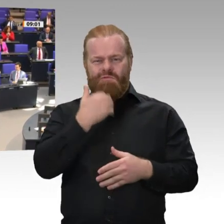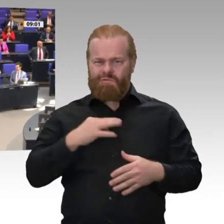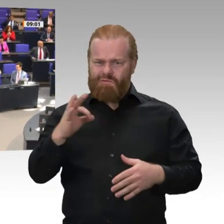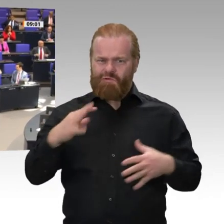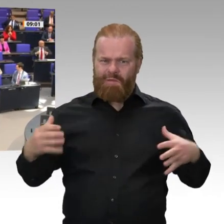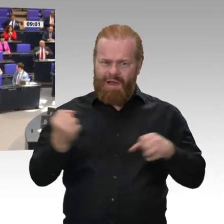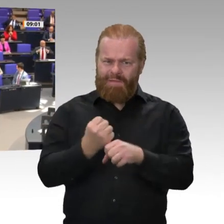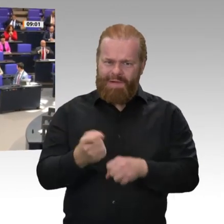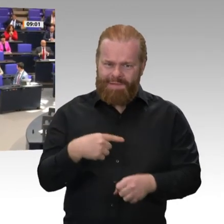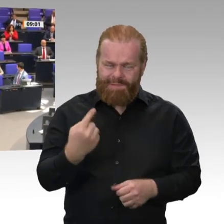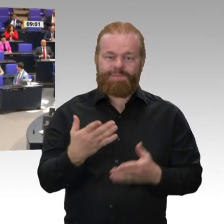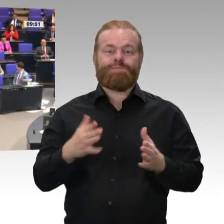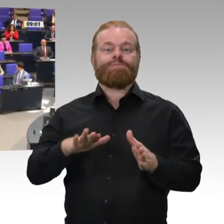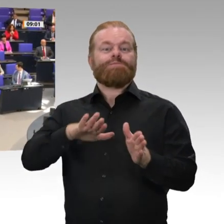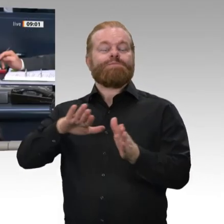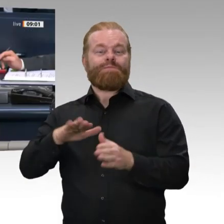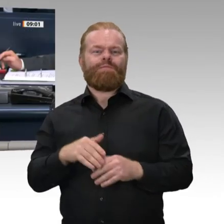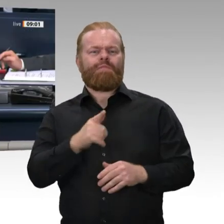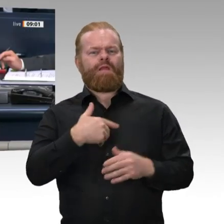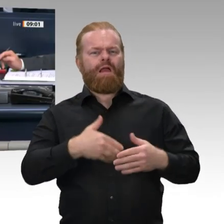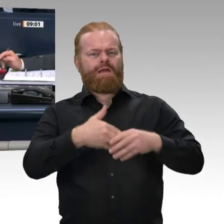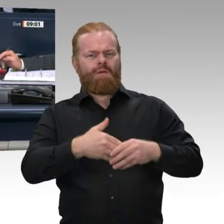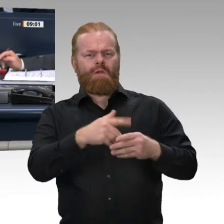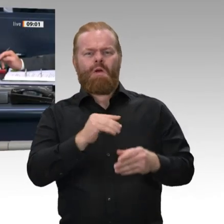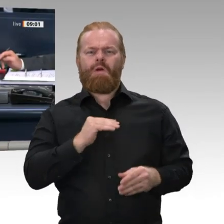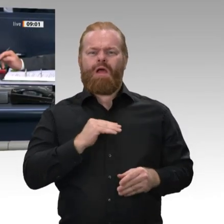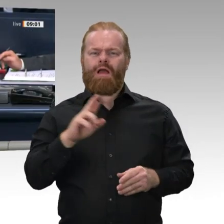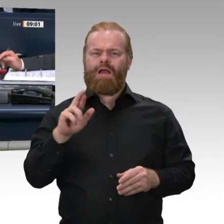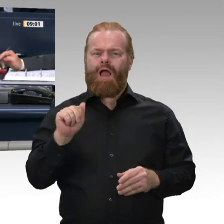Wir müssen jetzt zwei Wahlen durchführen. Auf Vorschlag der SPD-Fraktion soll der